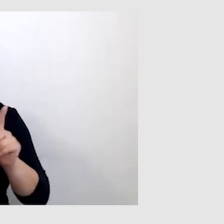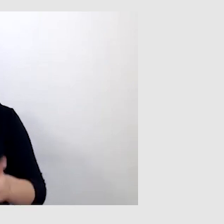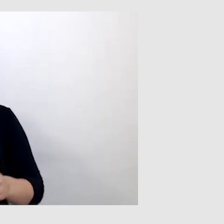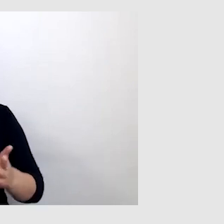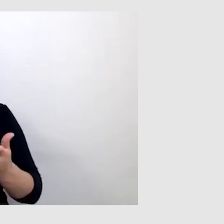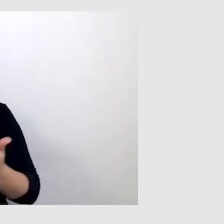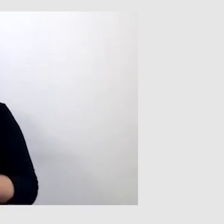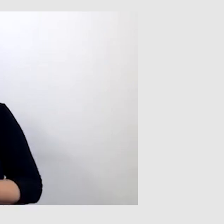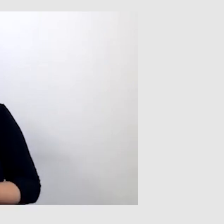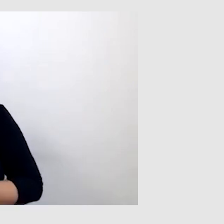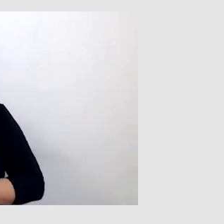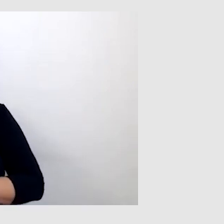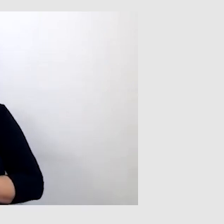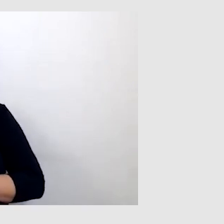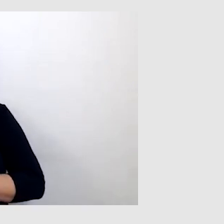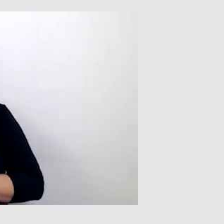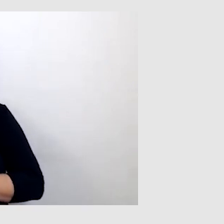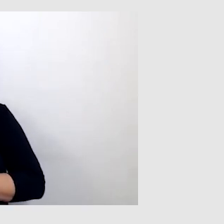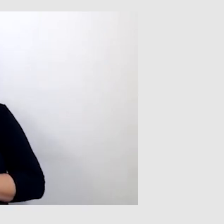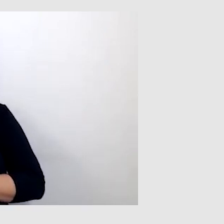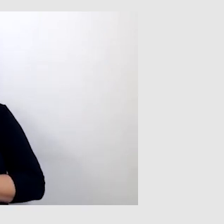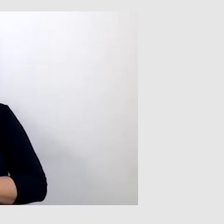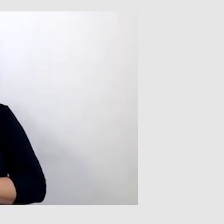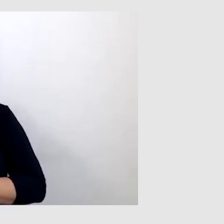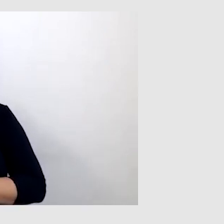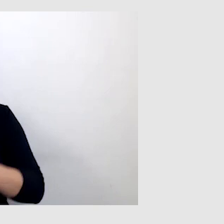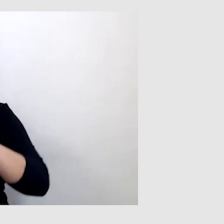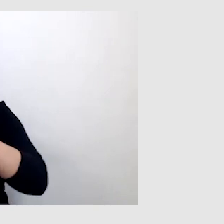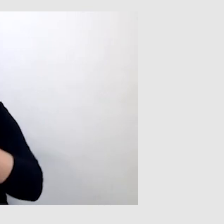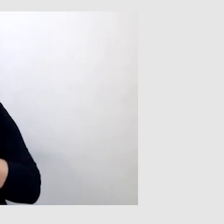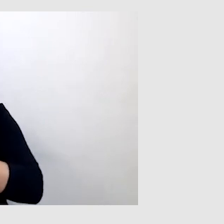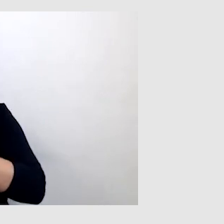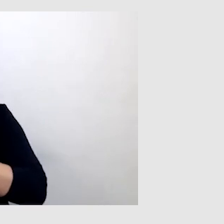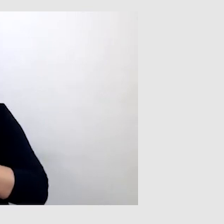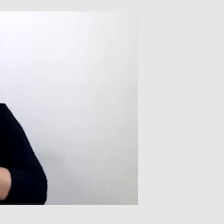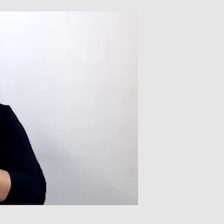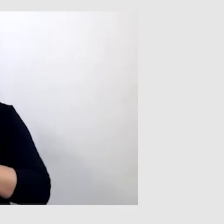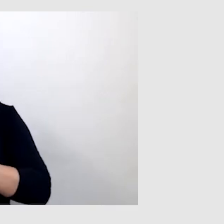że byłem w stanie zrozumieć sens wypowiedzi, przesłanie całego wykładu.